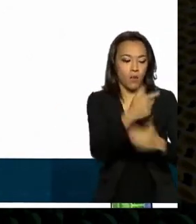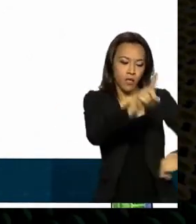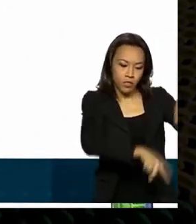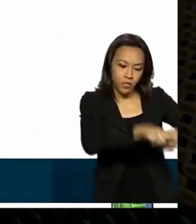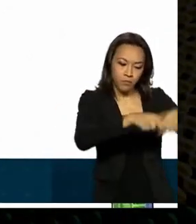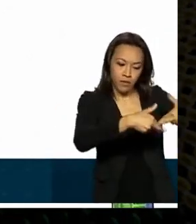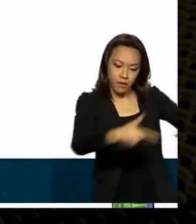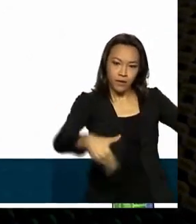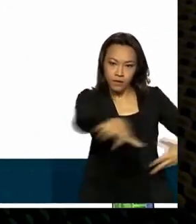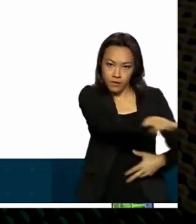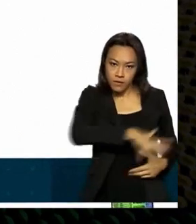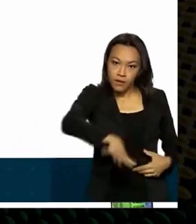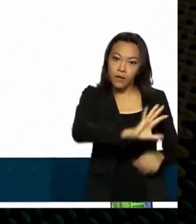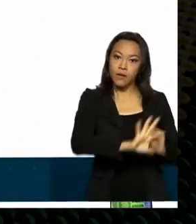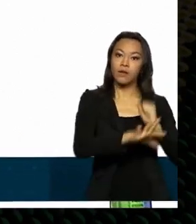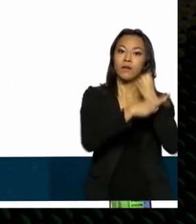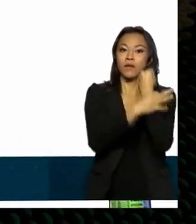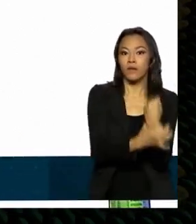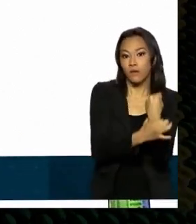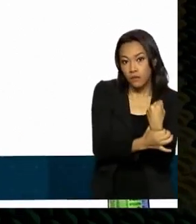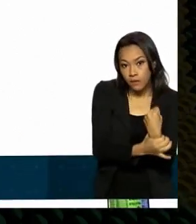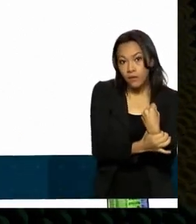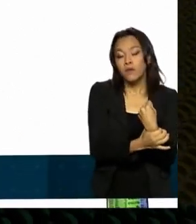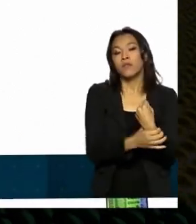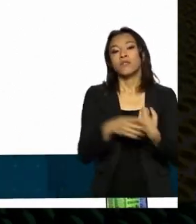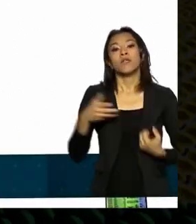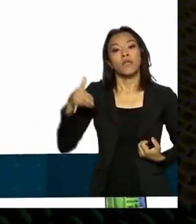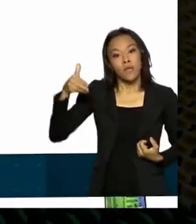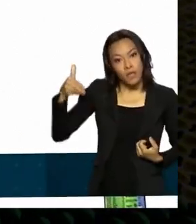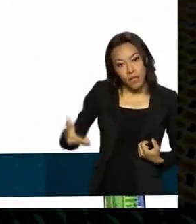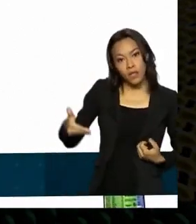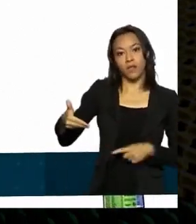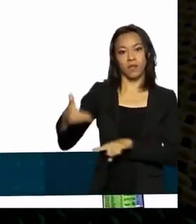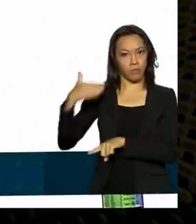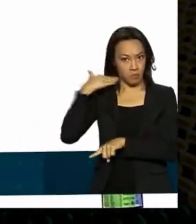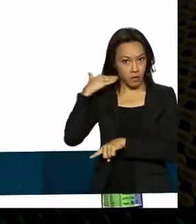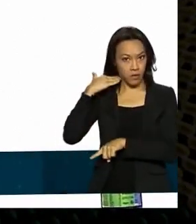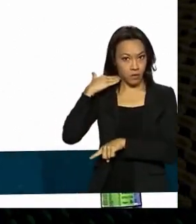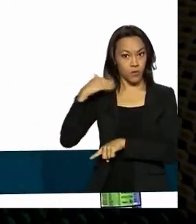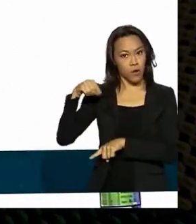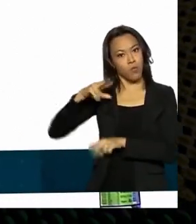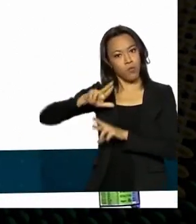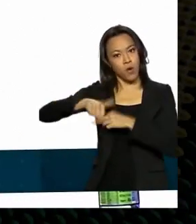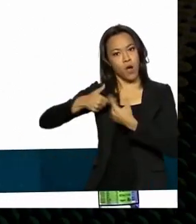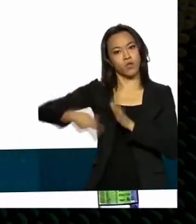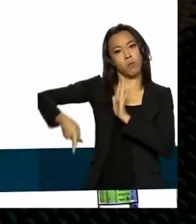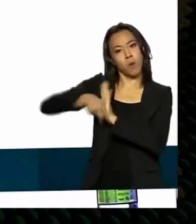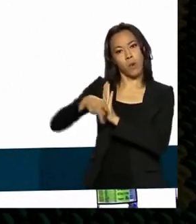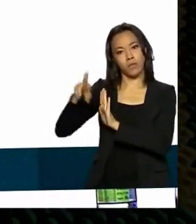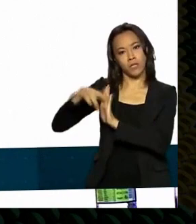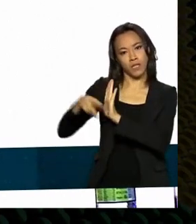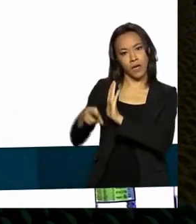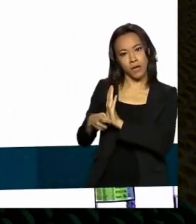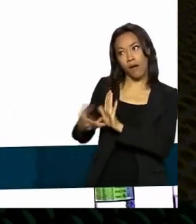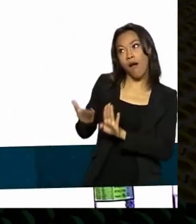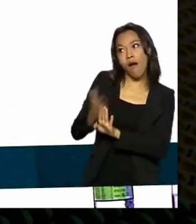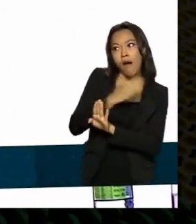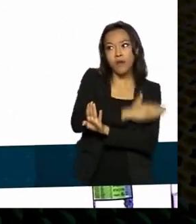por incrível que pareça o nosso banco de desenvolvimento até então por normativos próprios tava inviabilizar fazer isso a